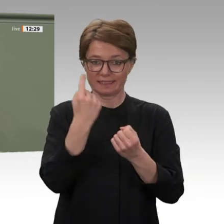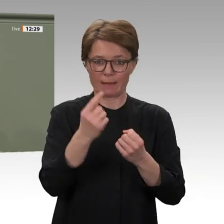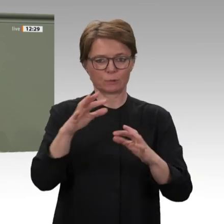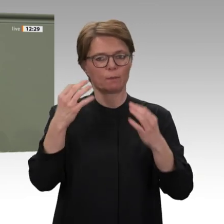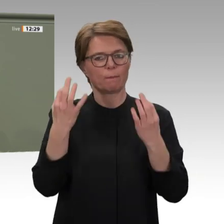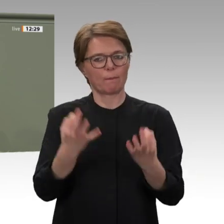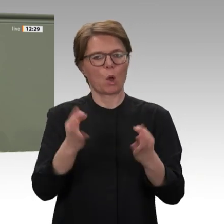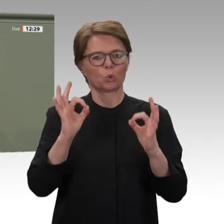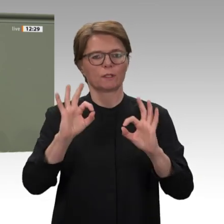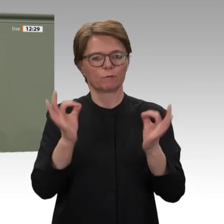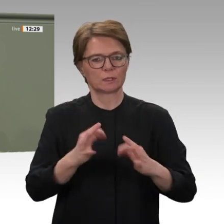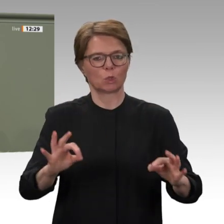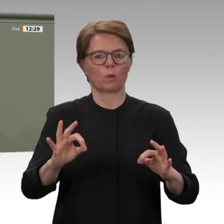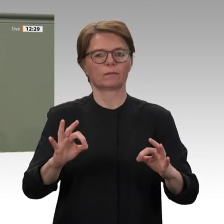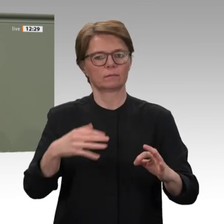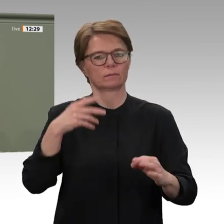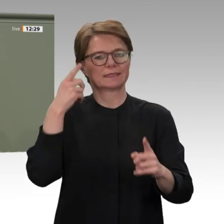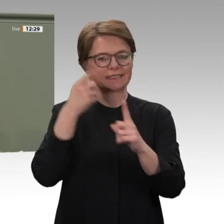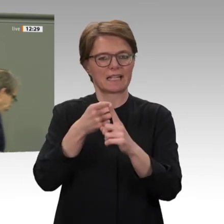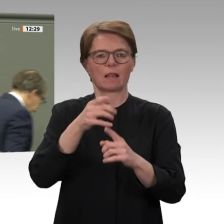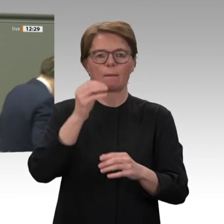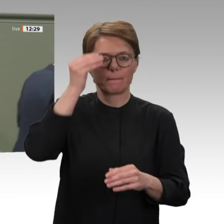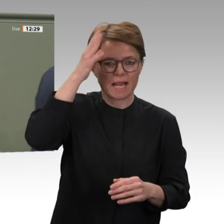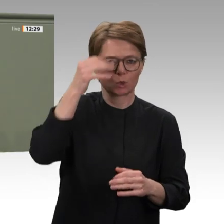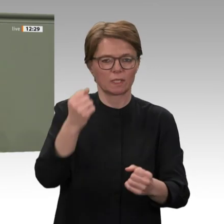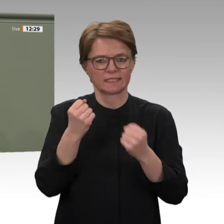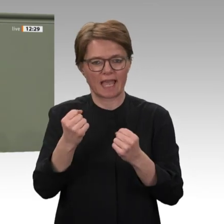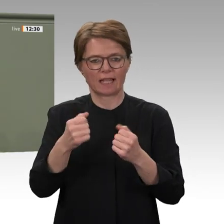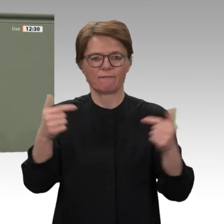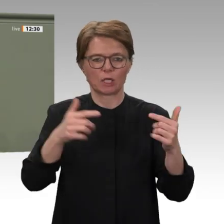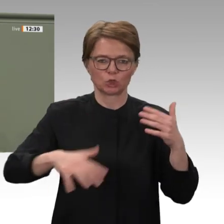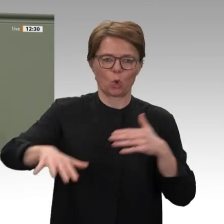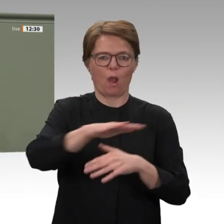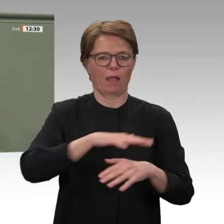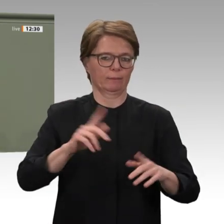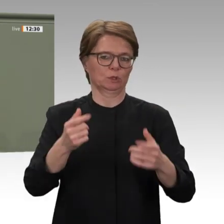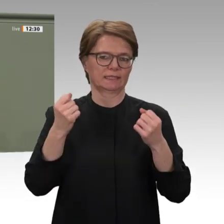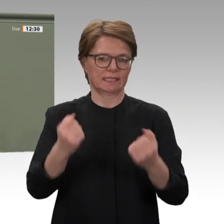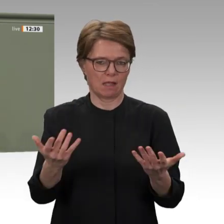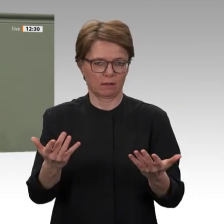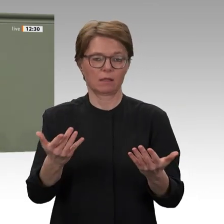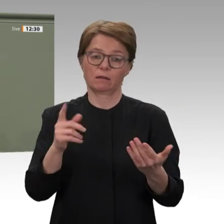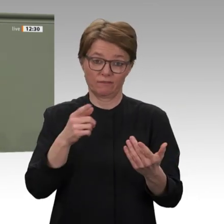dass der Sudan den ehemaligen Diktator al- Baschir an den Internationalen Strafgerichtshof